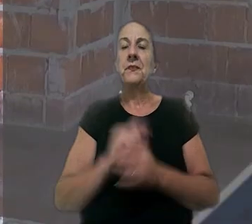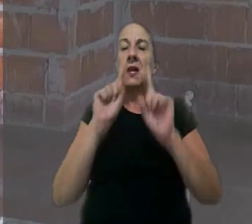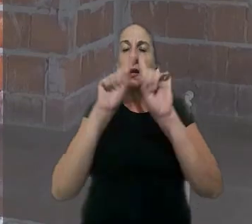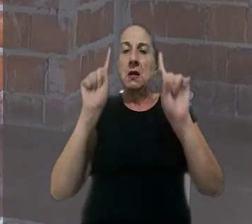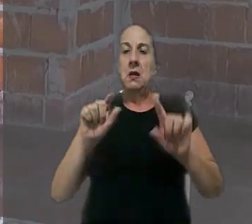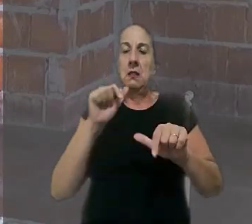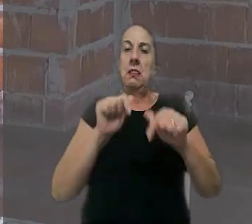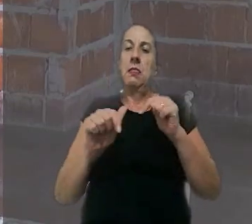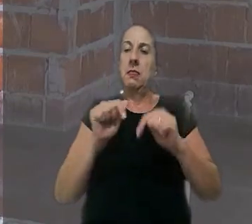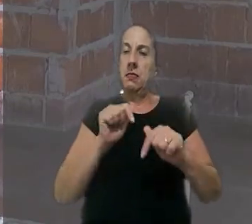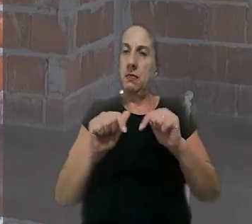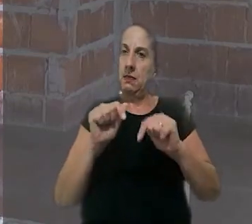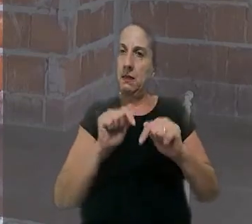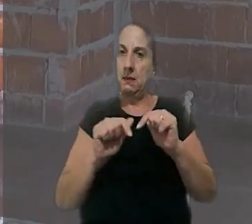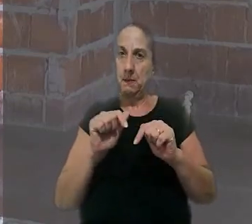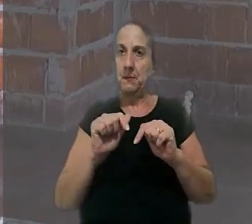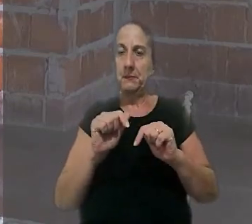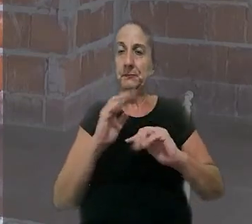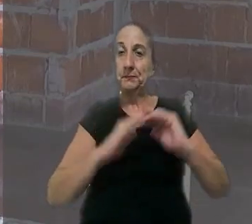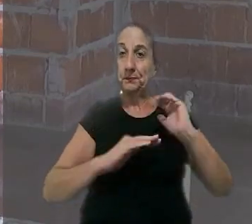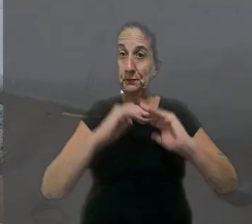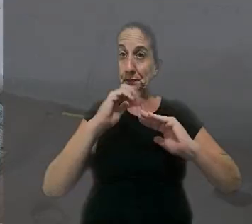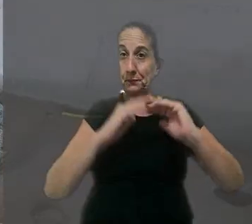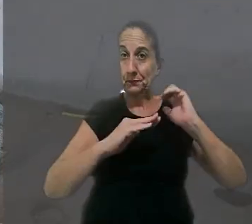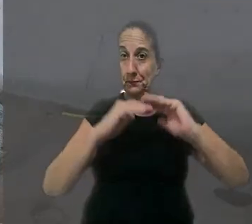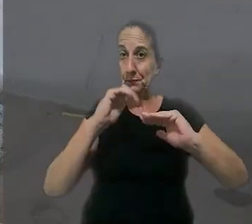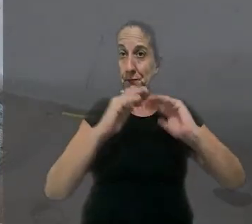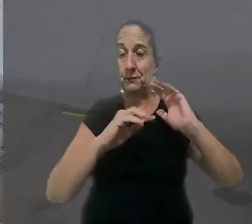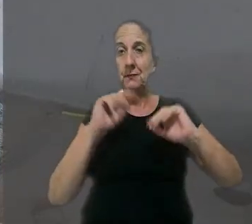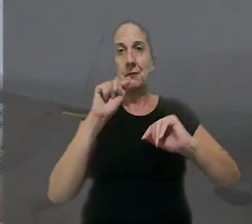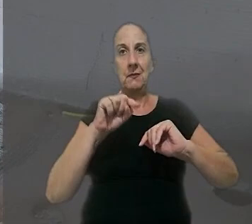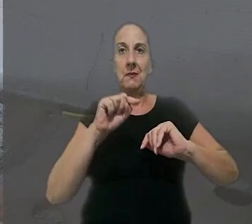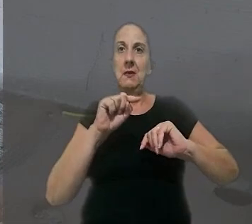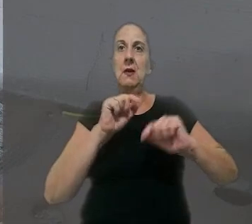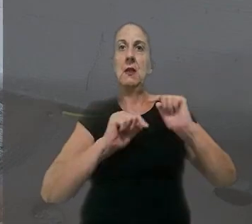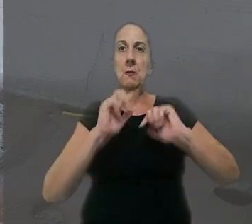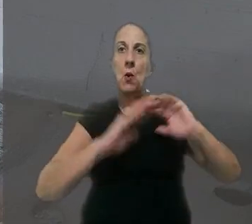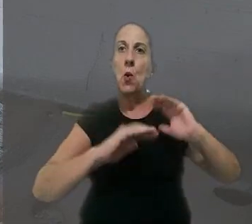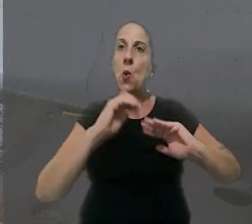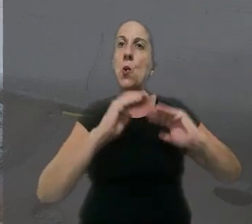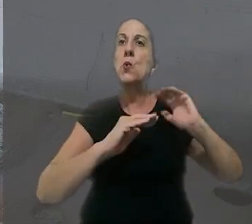O empregado trabalhava para uma empreiteira e atuava como encarregado de obras na construção